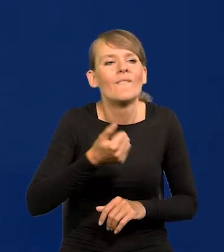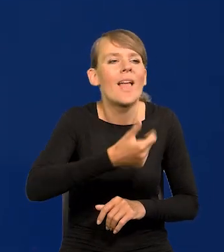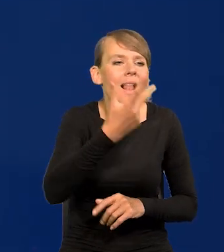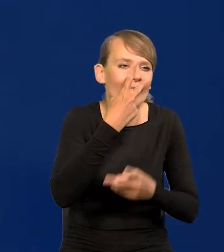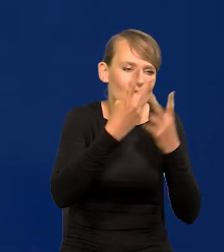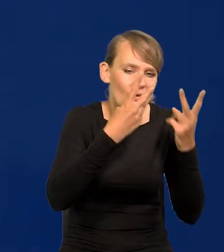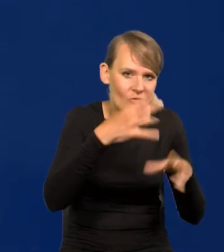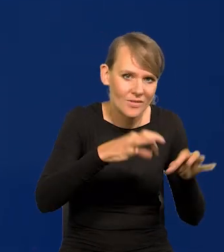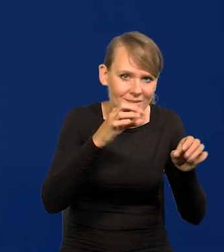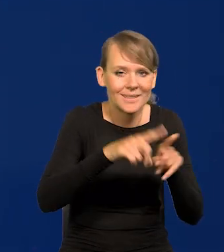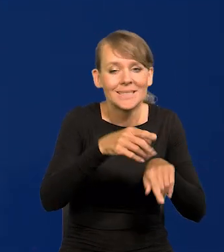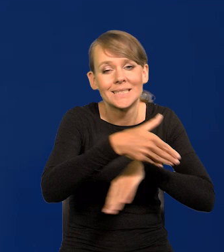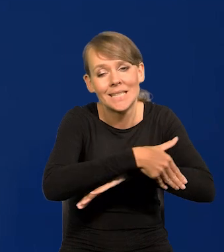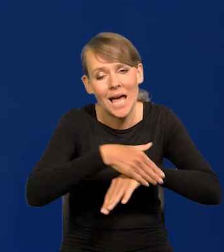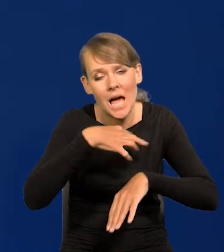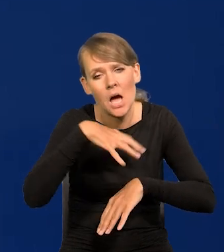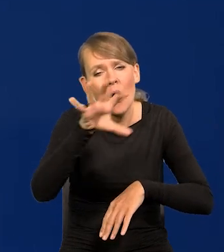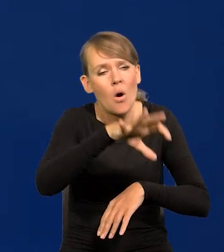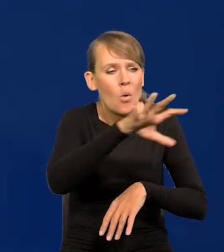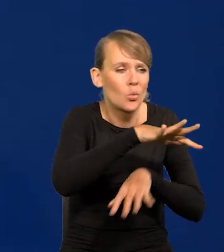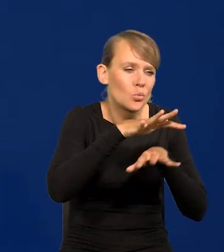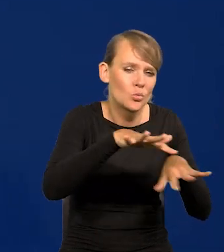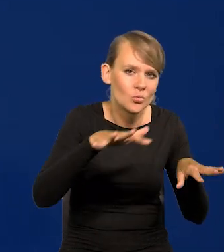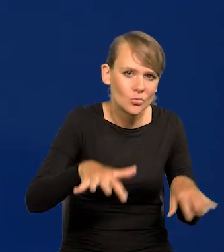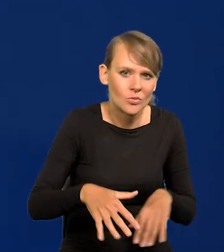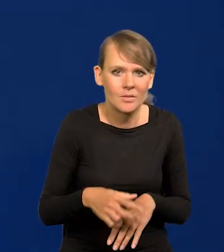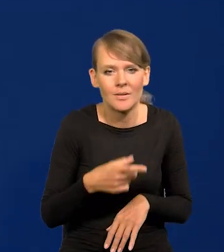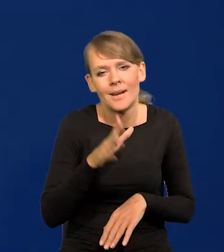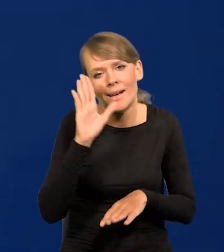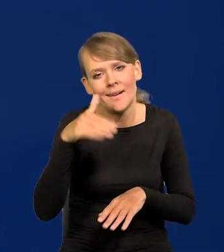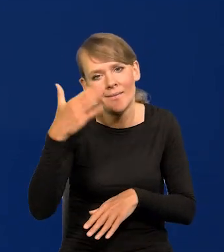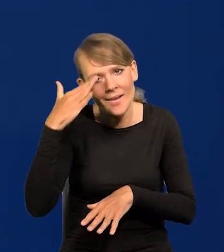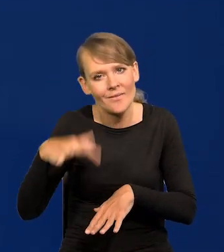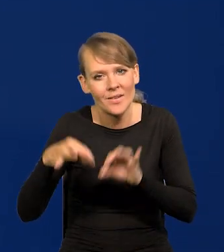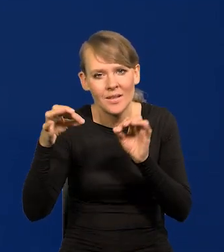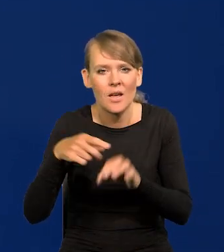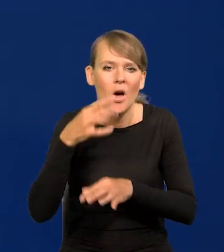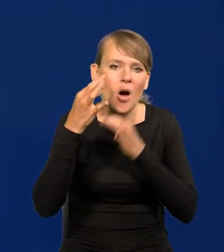jeszcze więcej za granicą obserwowałem, są wybory, się mówi różne rzeczy absurdalne.